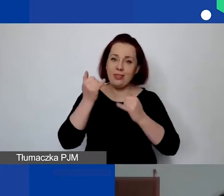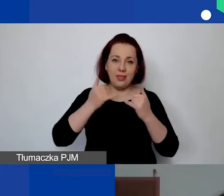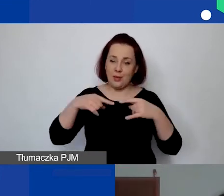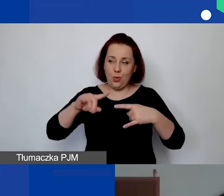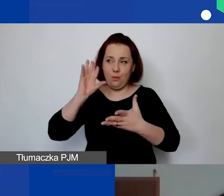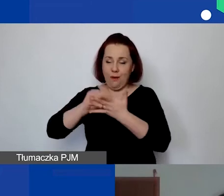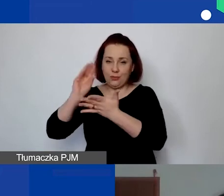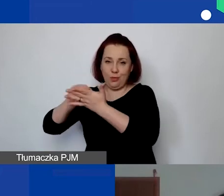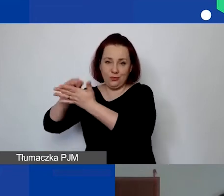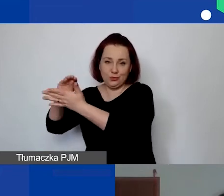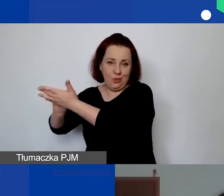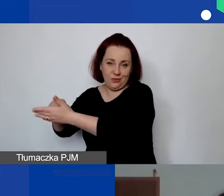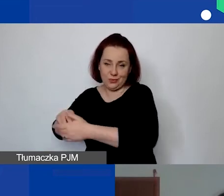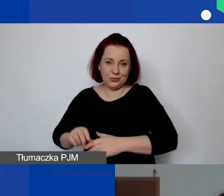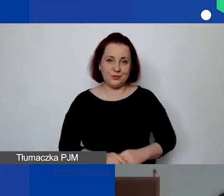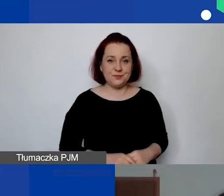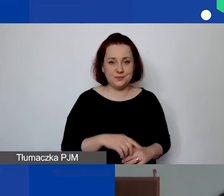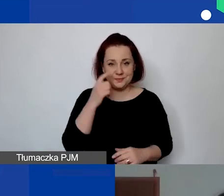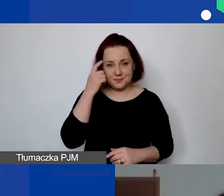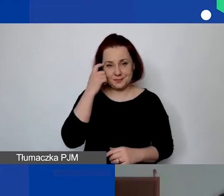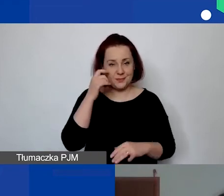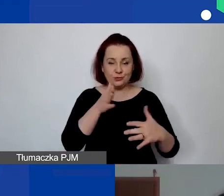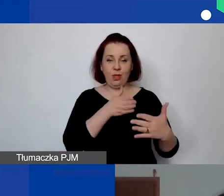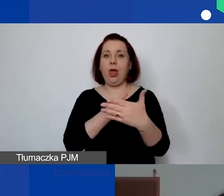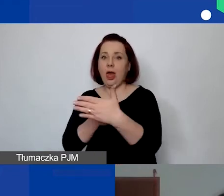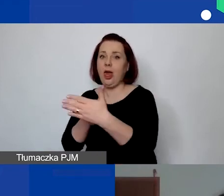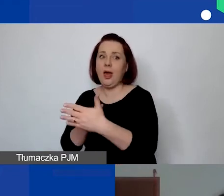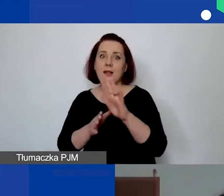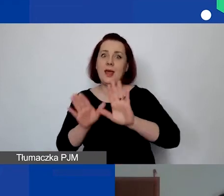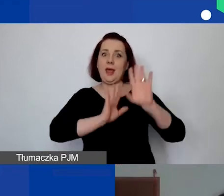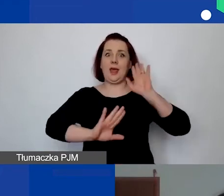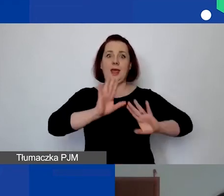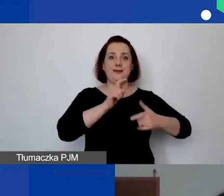na które napotykają się państwo po drodze w pisaniu wniosku.